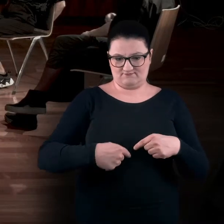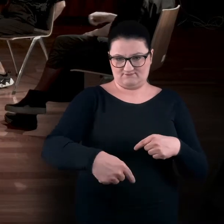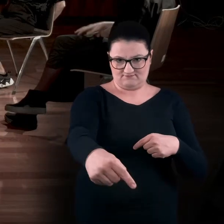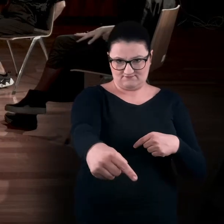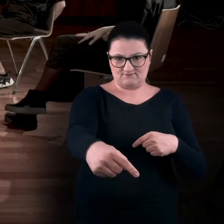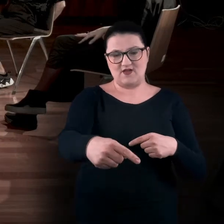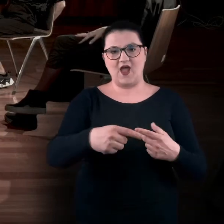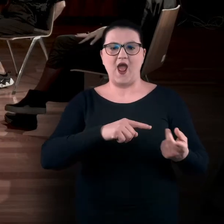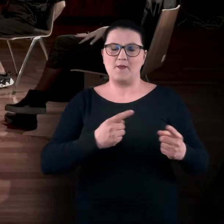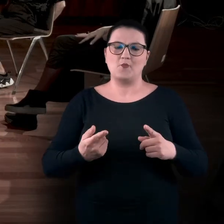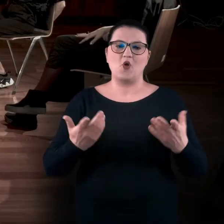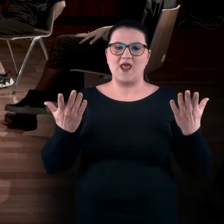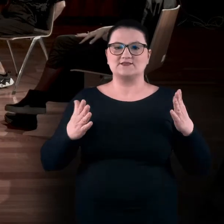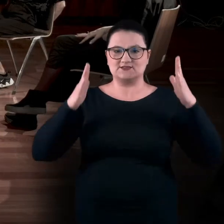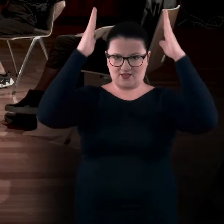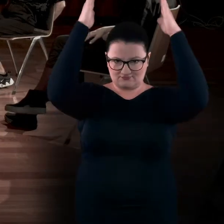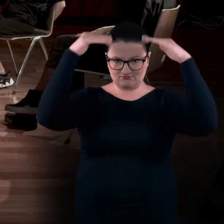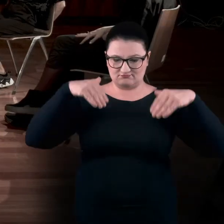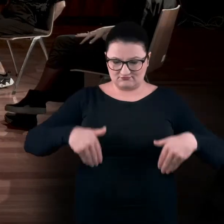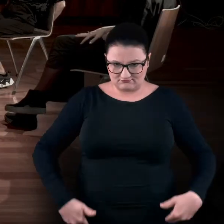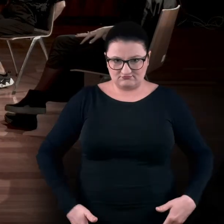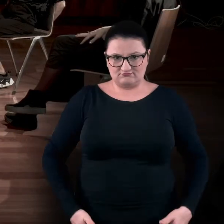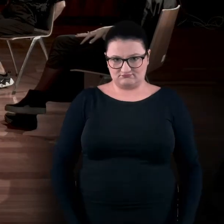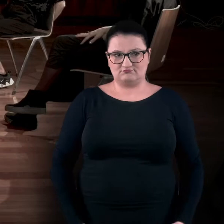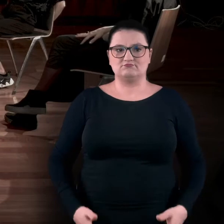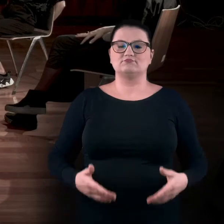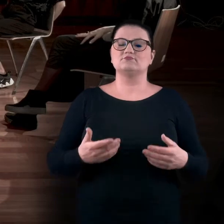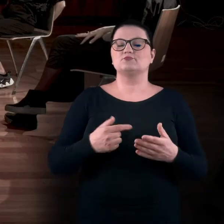wyciągnięcia rąk wzdłuż siebie czy do góry.